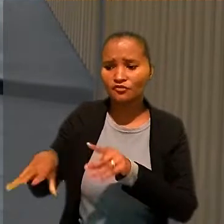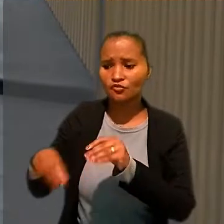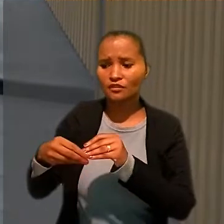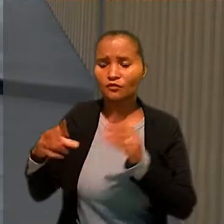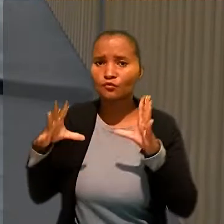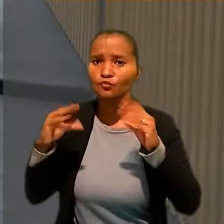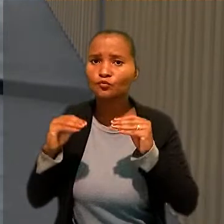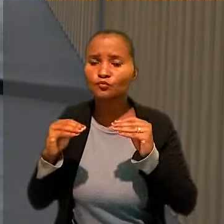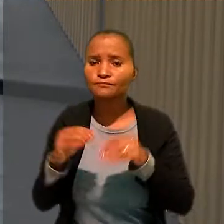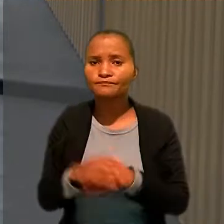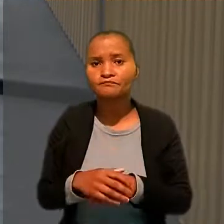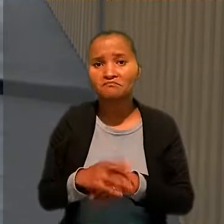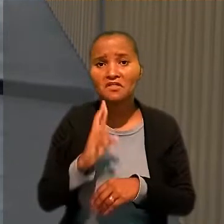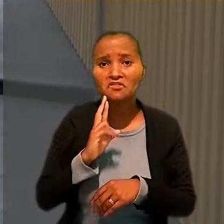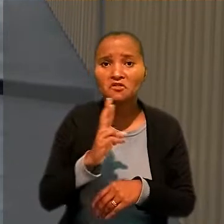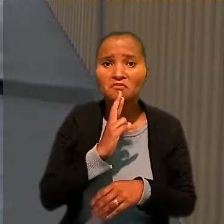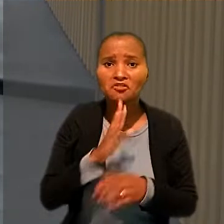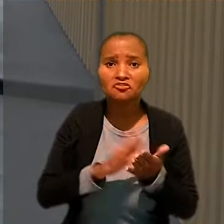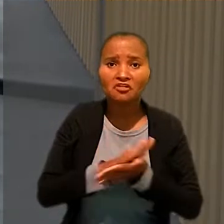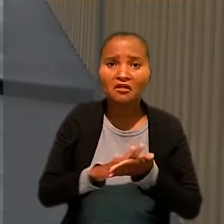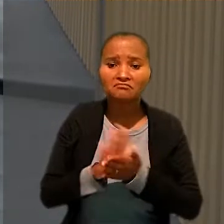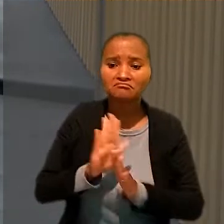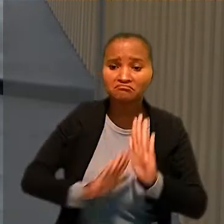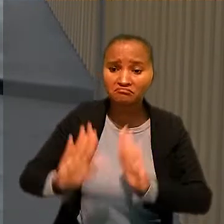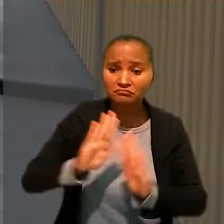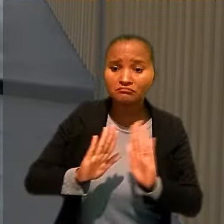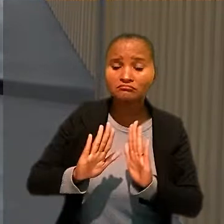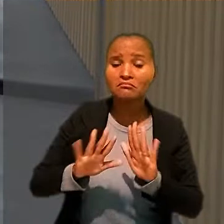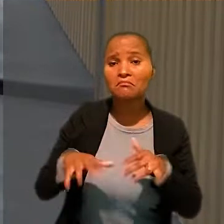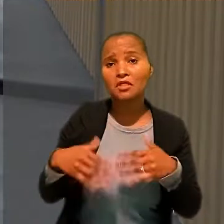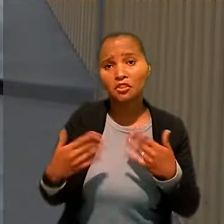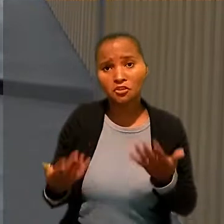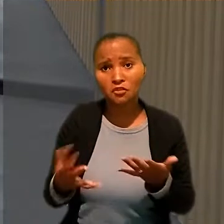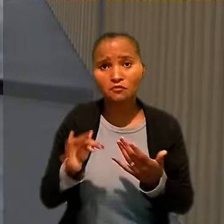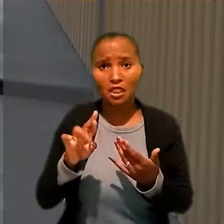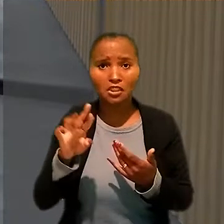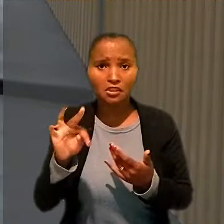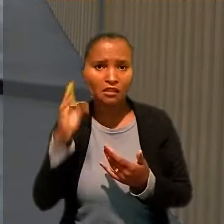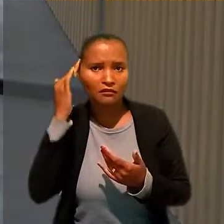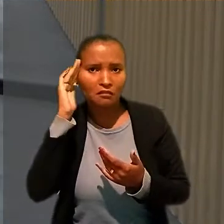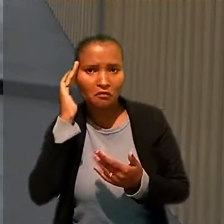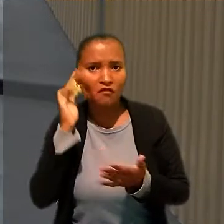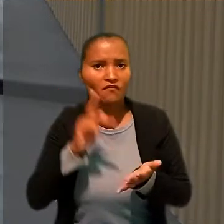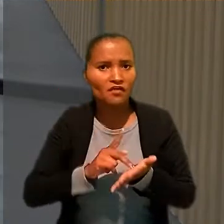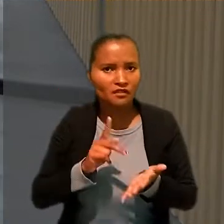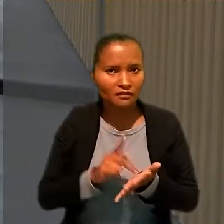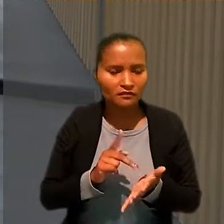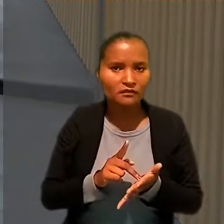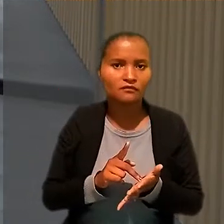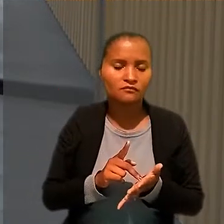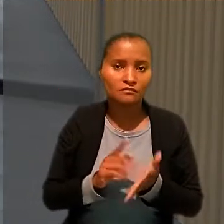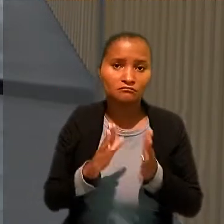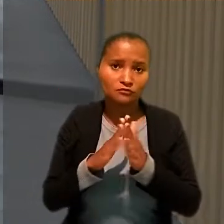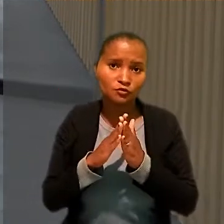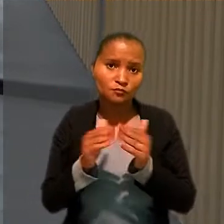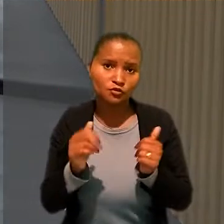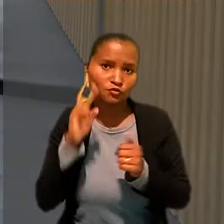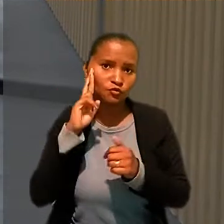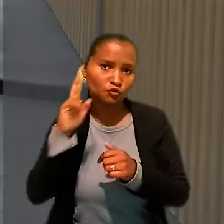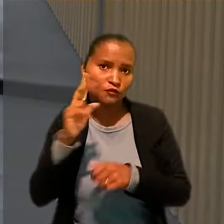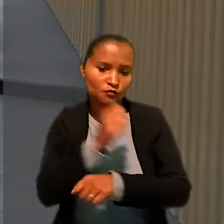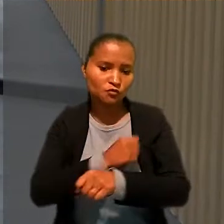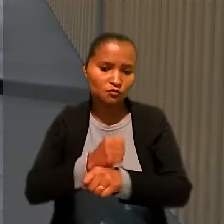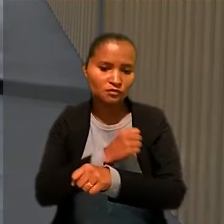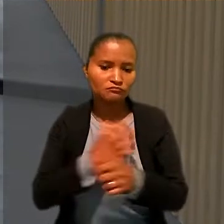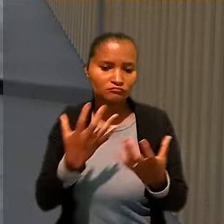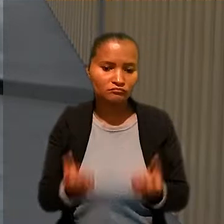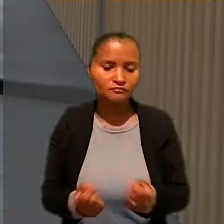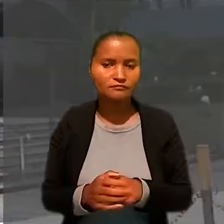Como o restaurante não apresentou defesa, a jornada foi declarada verdadeira em primeiro grau e os pedidos do chefe de cozinha foram acolhidos.